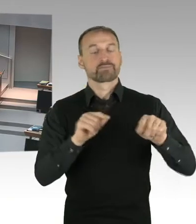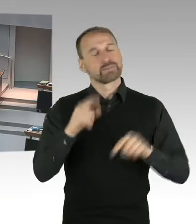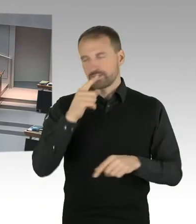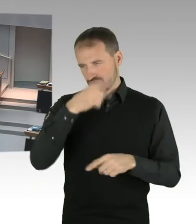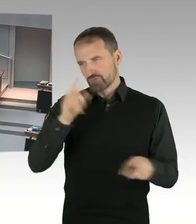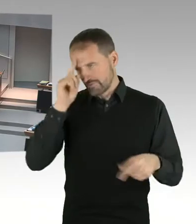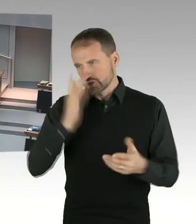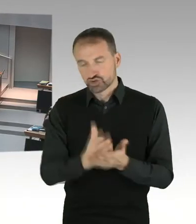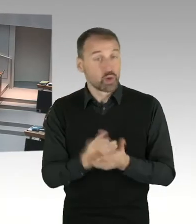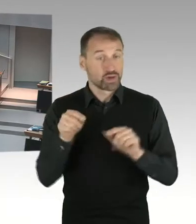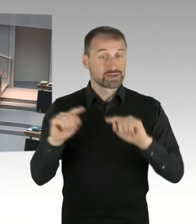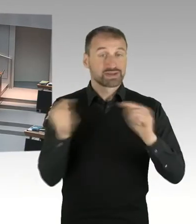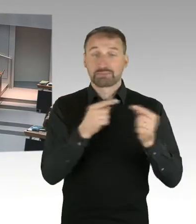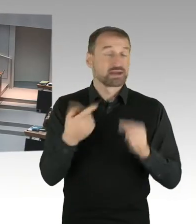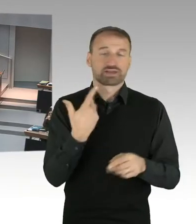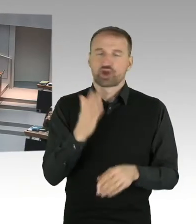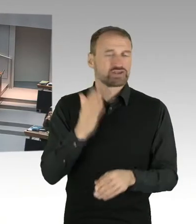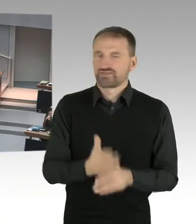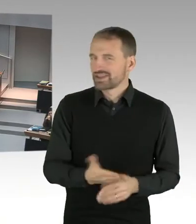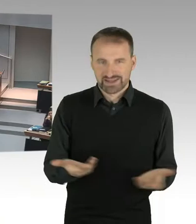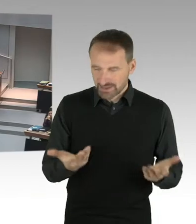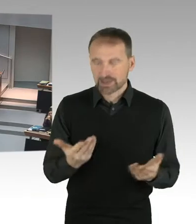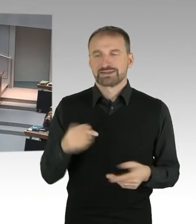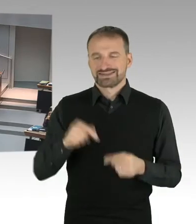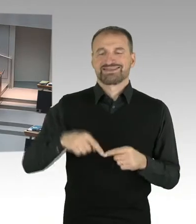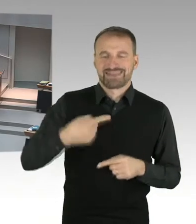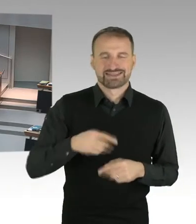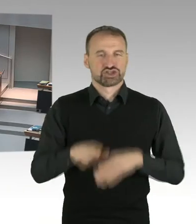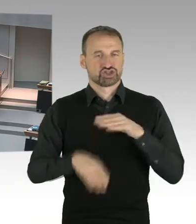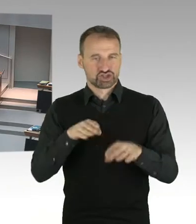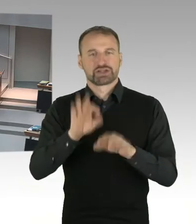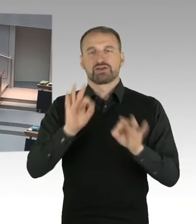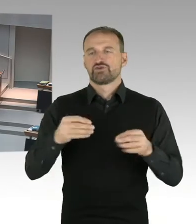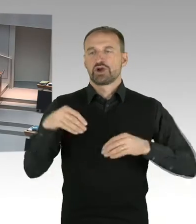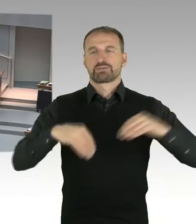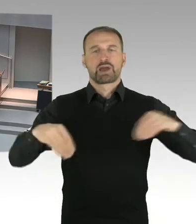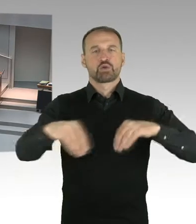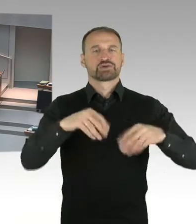Wir bereiten die Beteiligung der Träger öffentlicher Belange vor. Und werden sozusagen alles dafür tun,